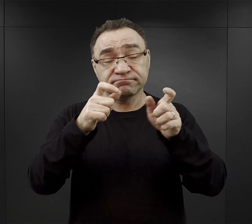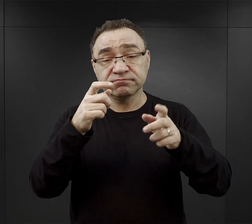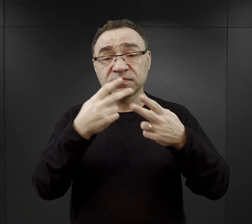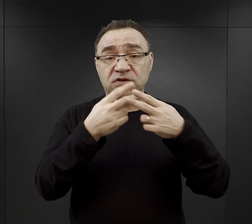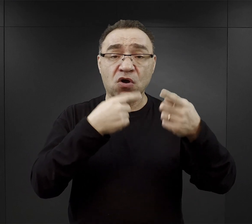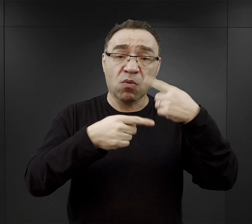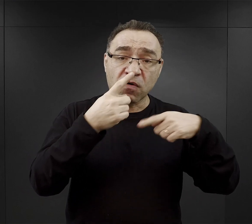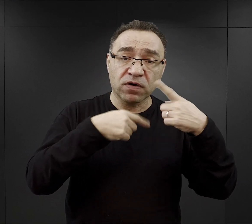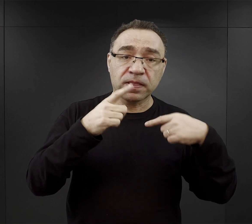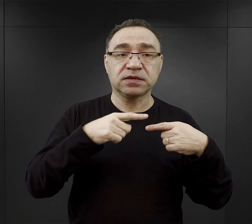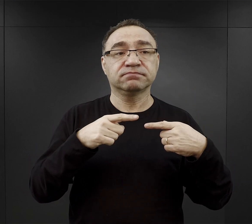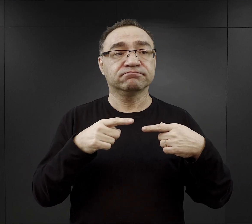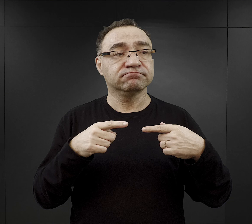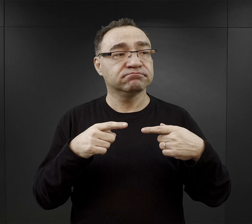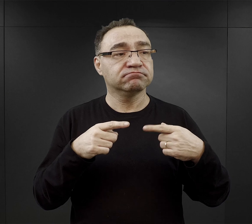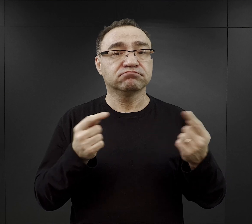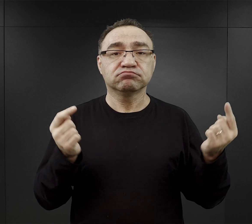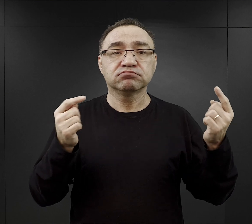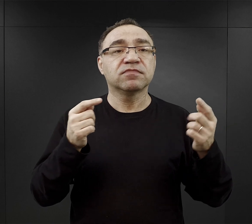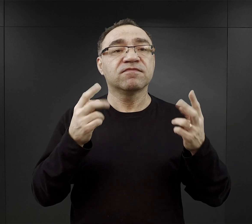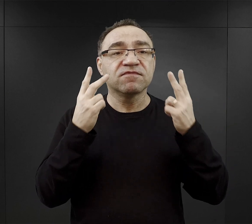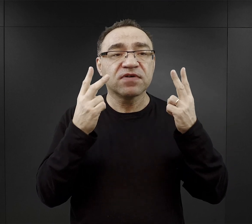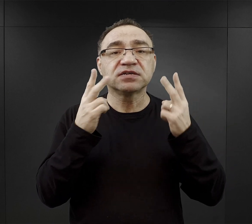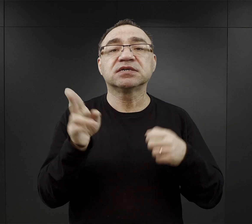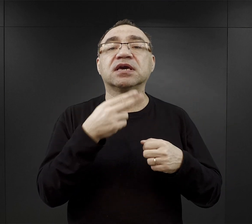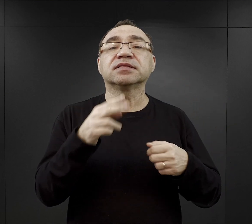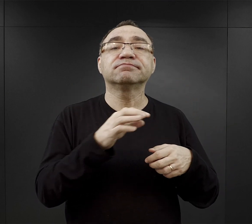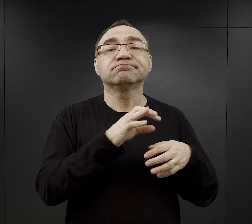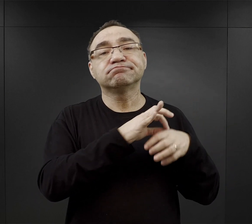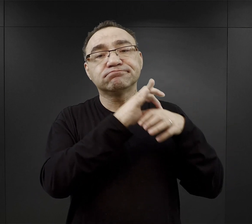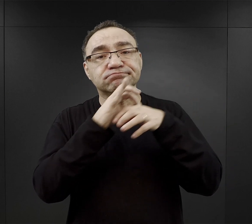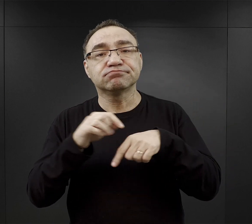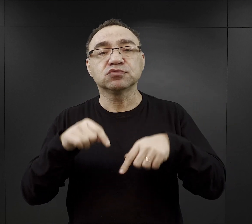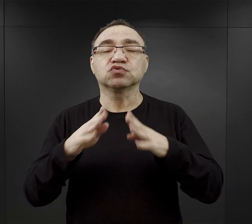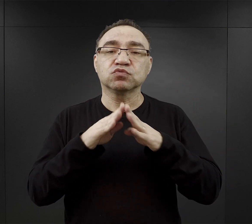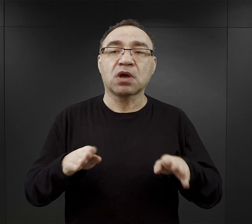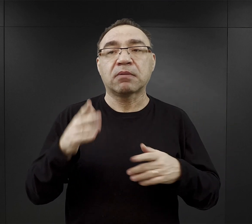że był to właściwy moment przybycia do obozu, że była to jakaś znajoma osoba,